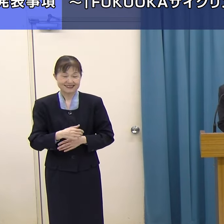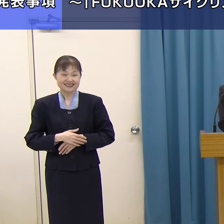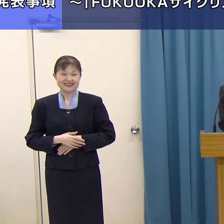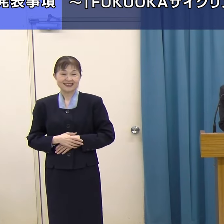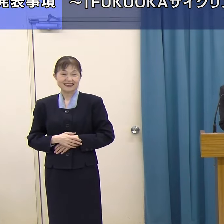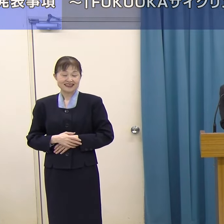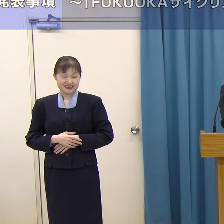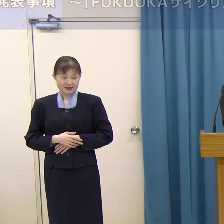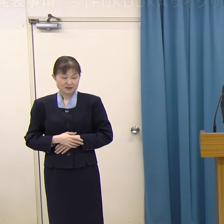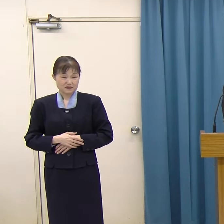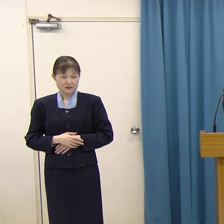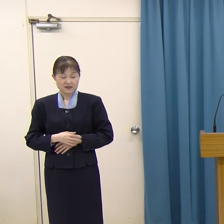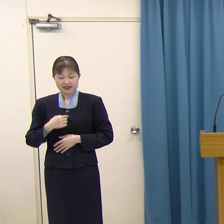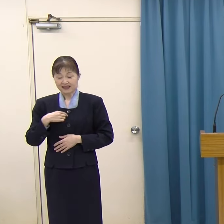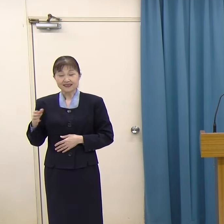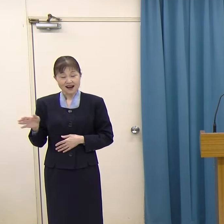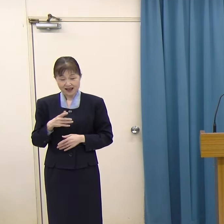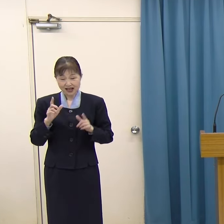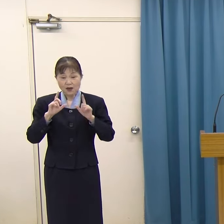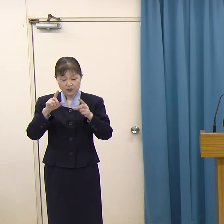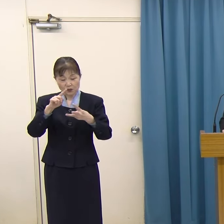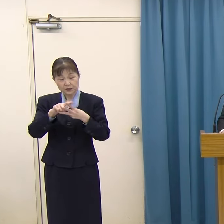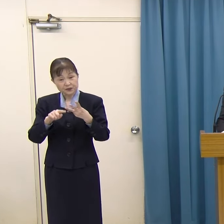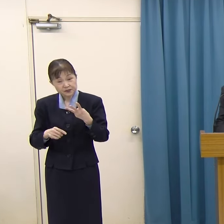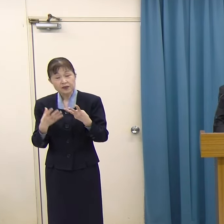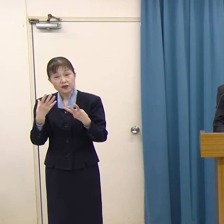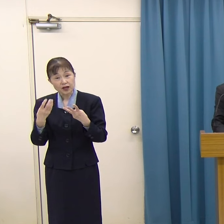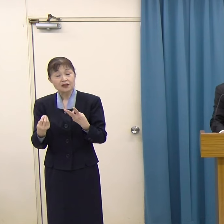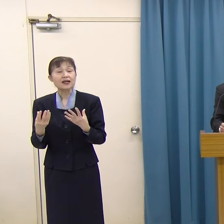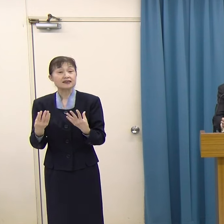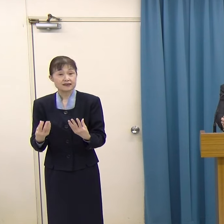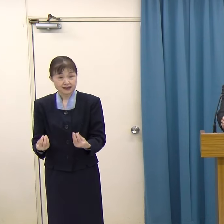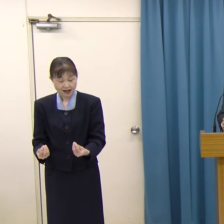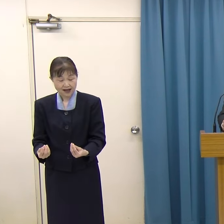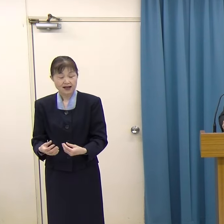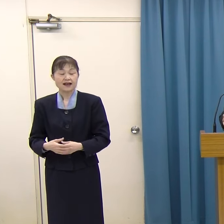私からの発表事項は以上3件でございます。